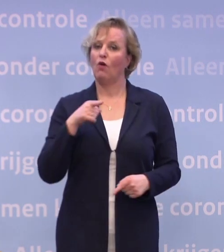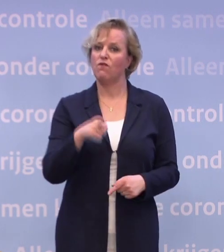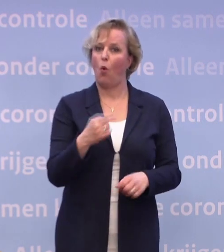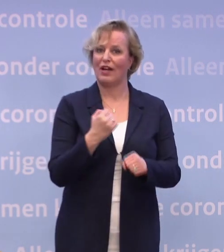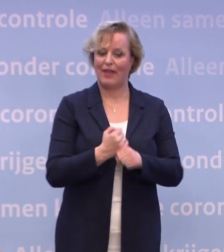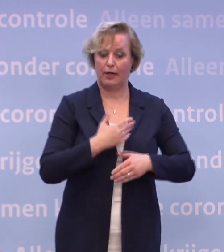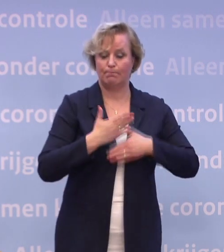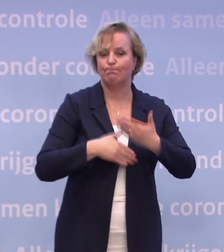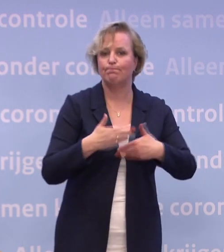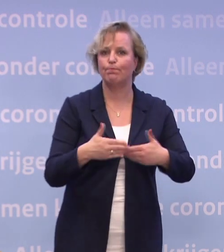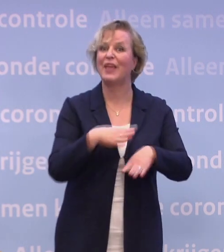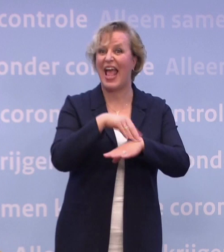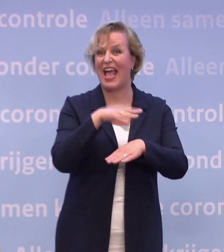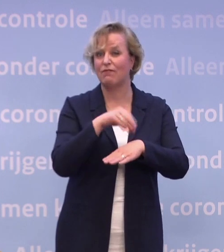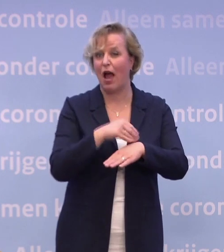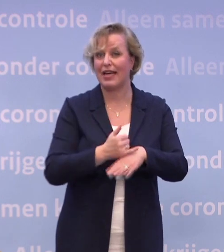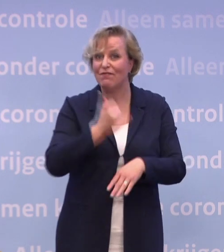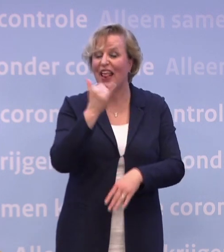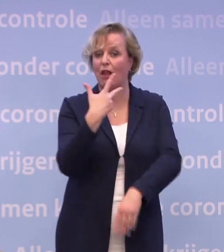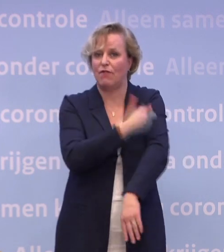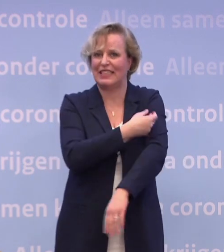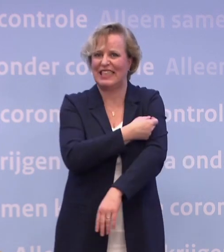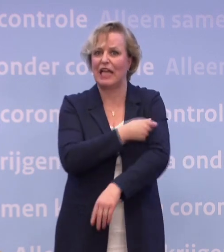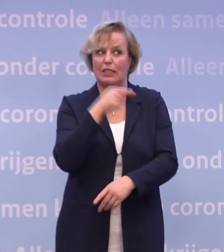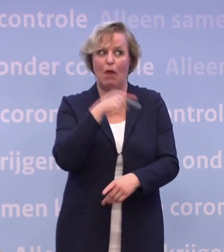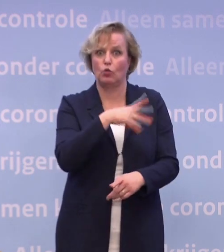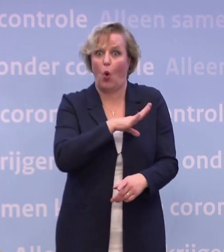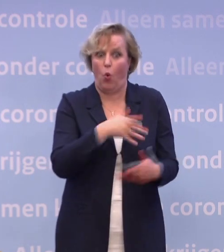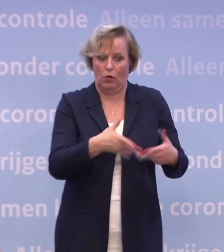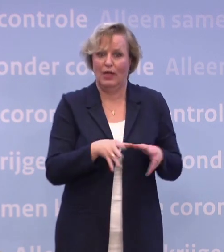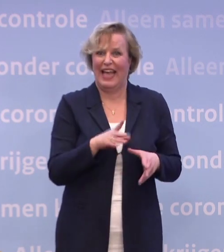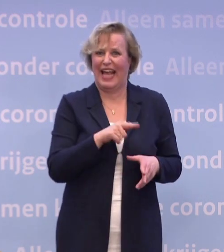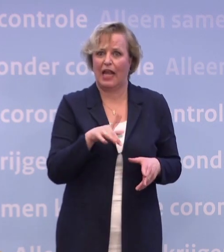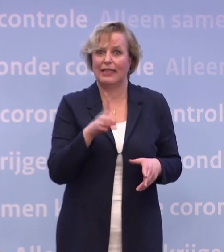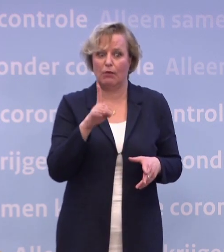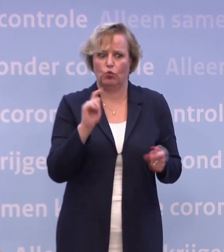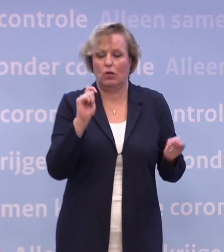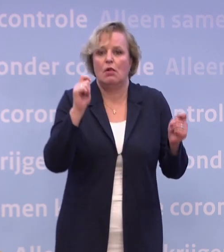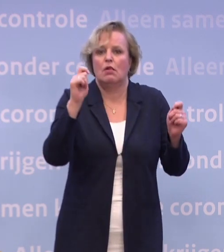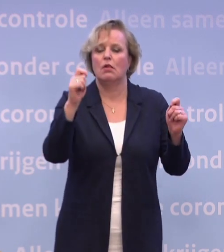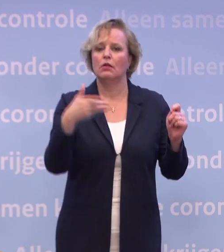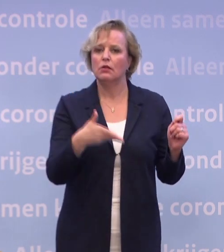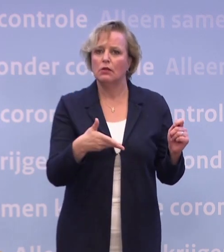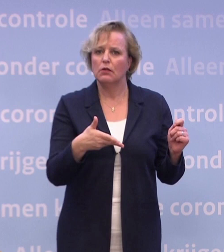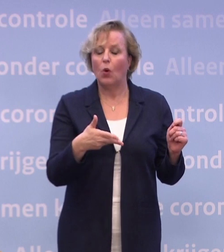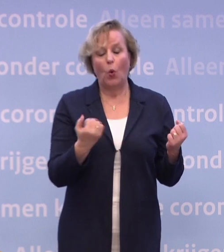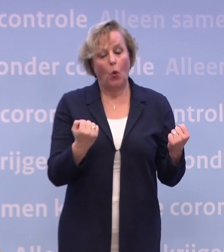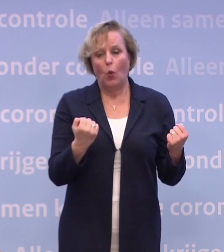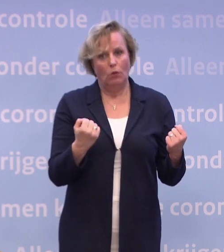Veel ervaring natuurlijk met vaccinatie... ...maar dit is wel even snel bijschakelen voor hen ook natuurlijk. Dus dat is echt indrukwekkend.